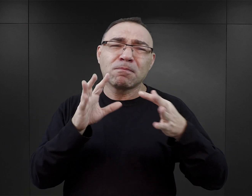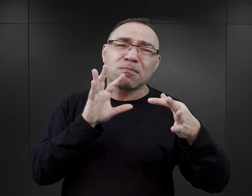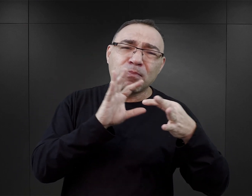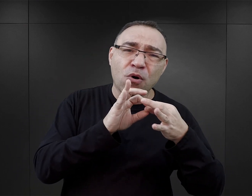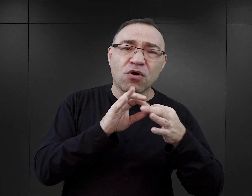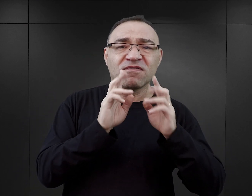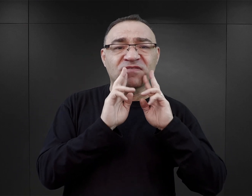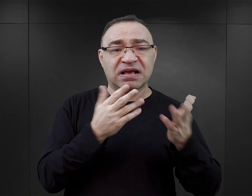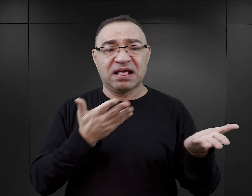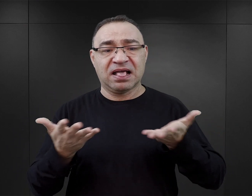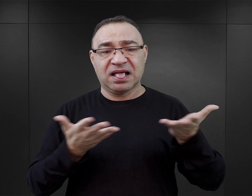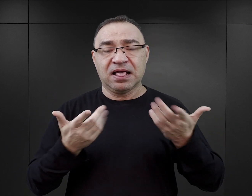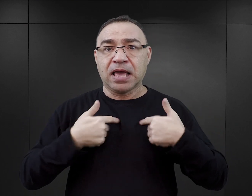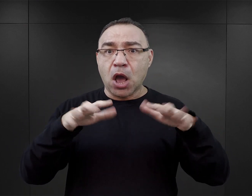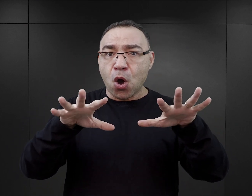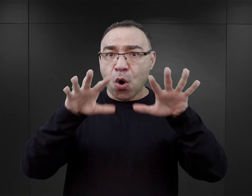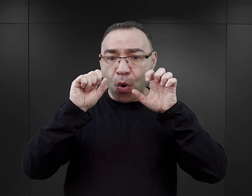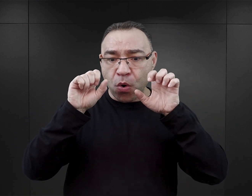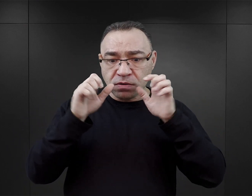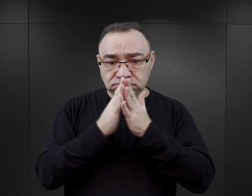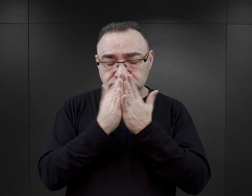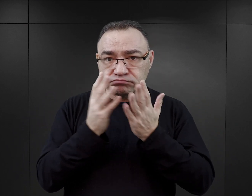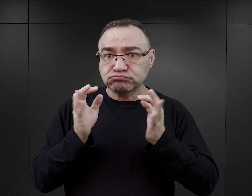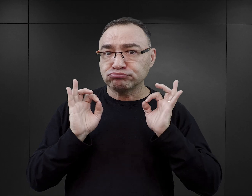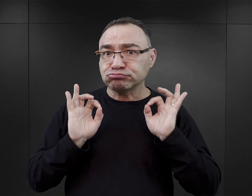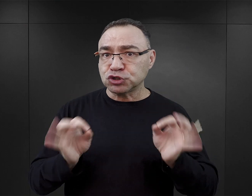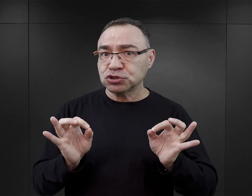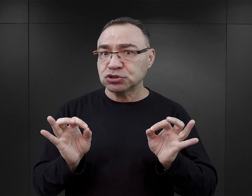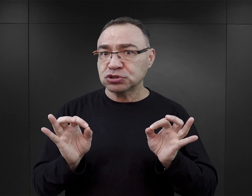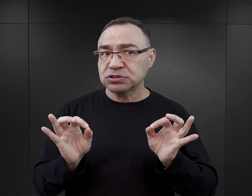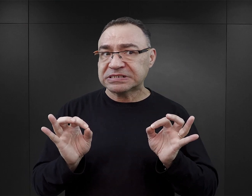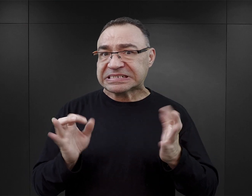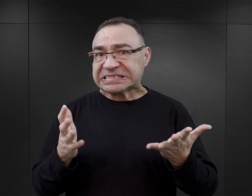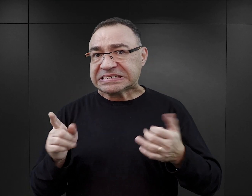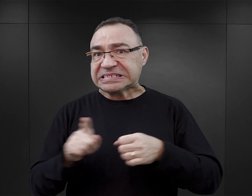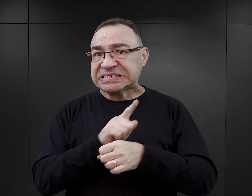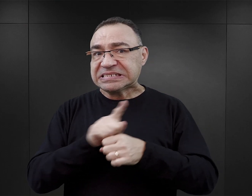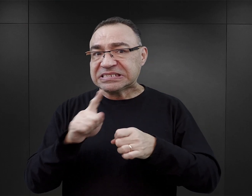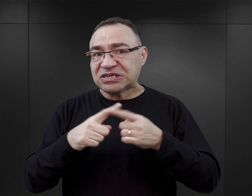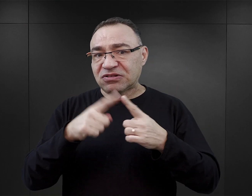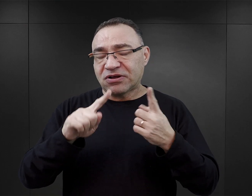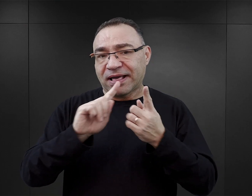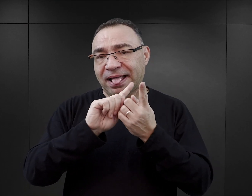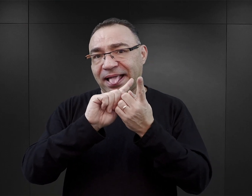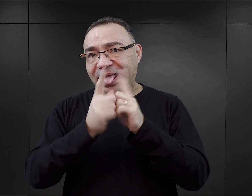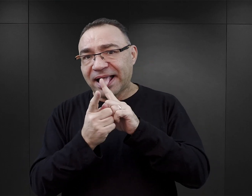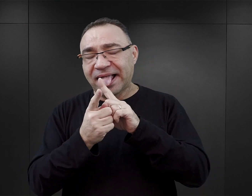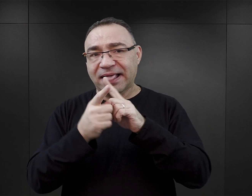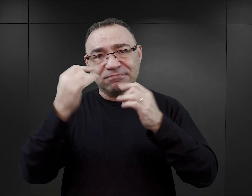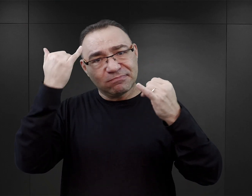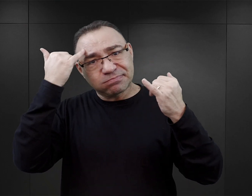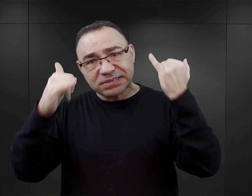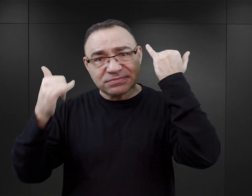może wpłynąć na odbiór takiej książki? Czy może to spowodować zniekształcenie, jakieś wypaczenie tej historii?